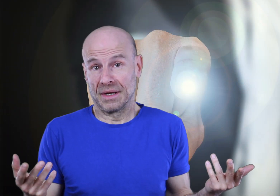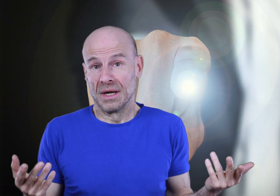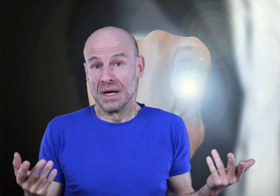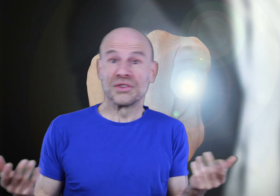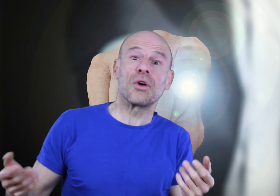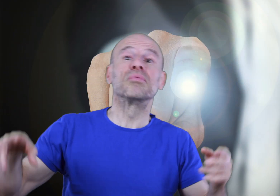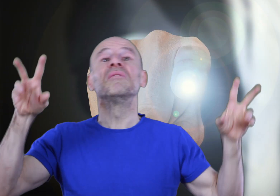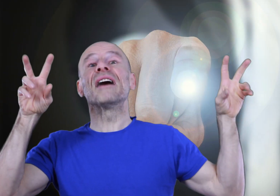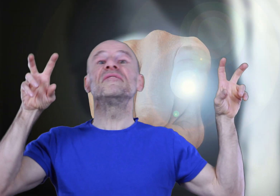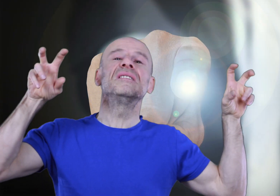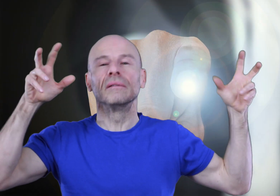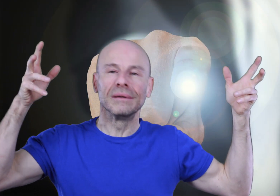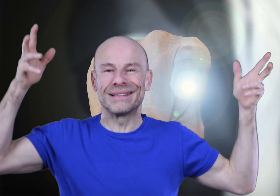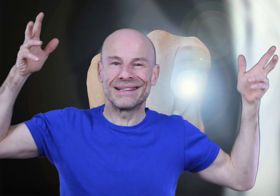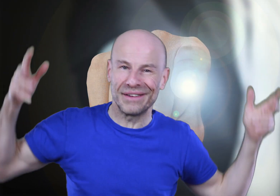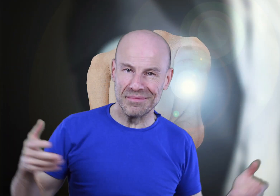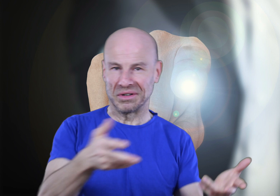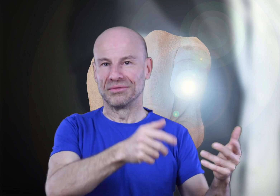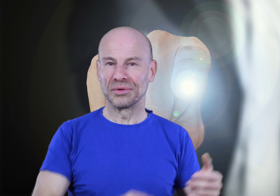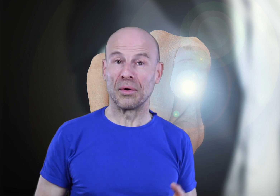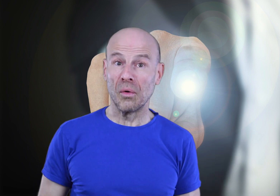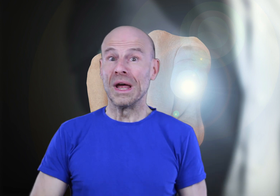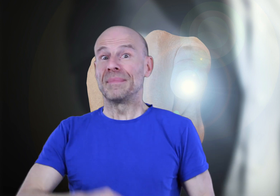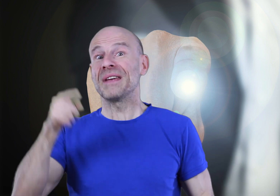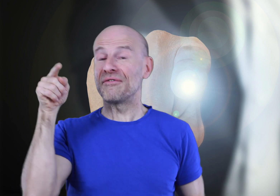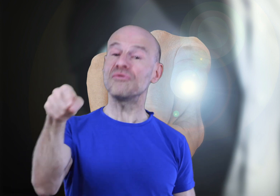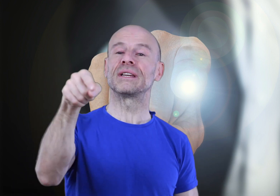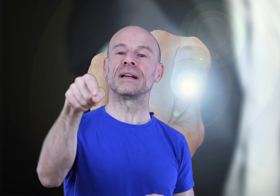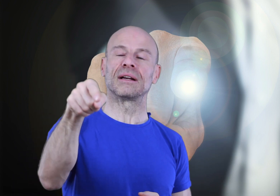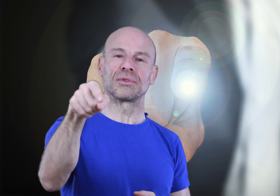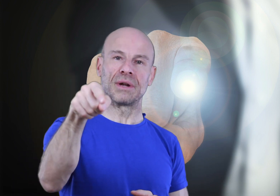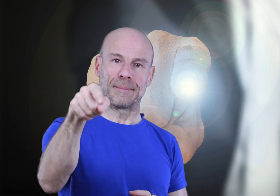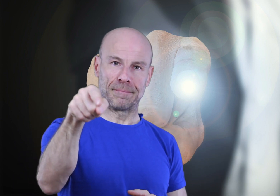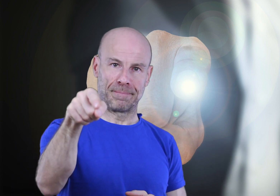Ce ne sera plus “la vie” ni ses événements qui vous contrôleront, mais bien vous qui allez les contrôler.